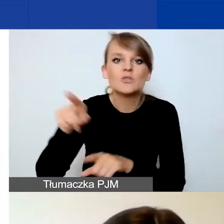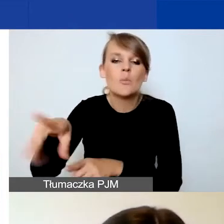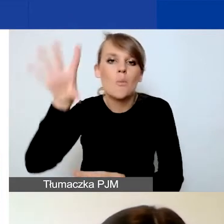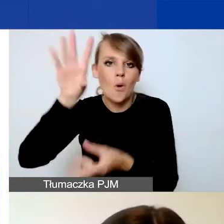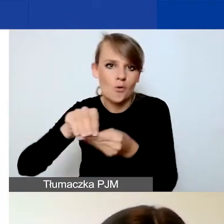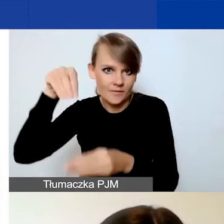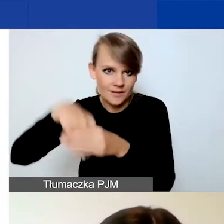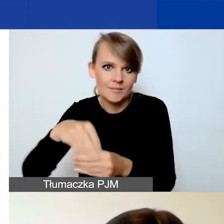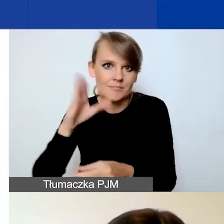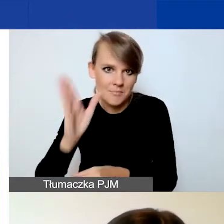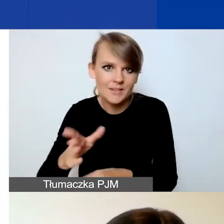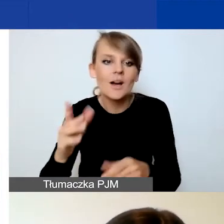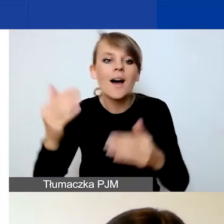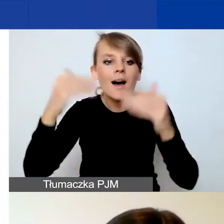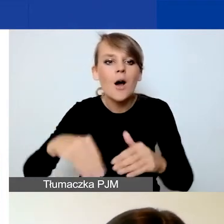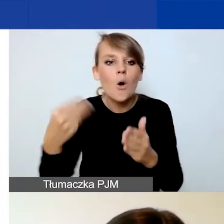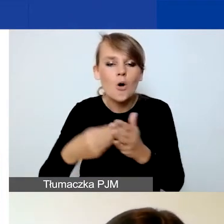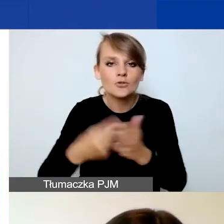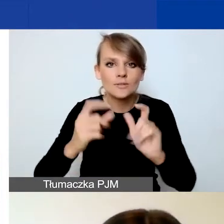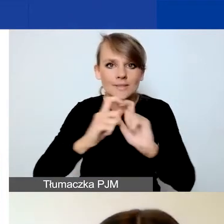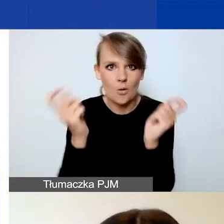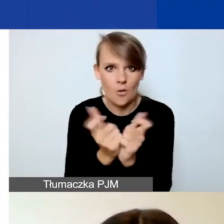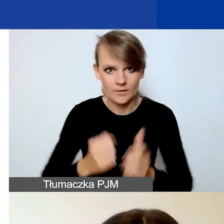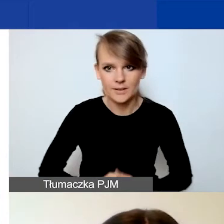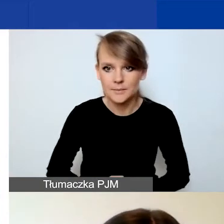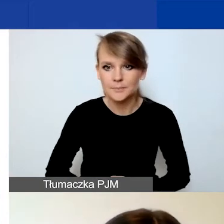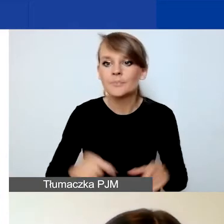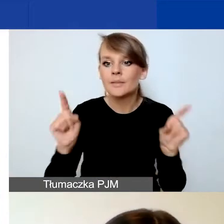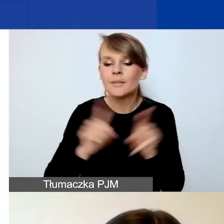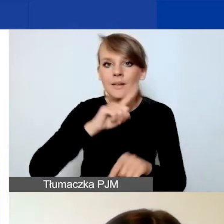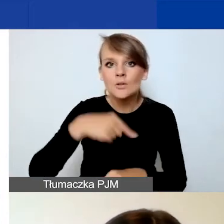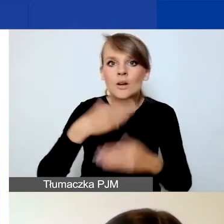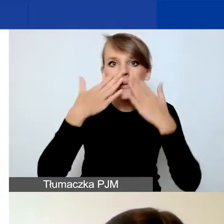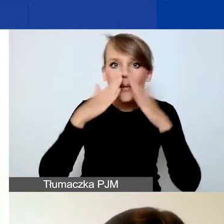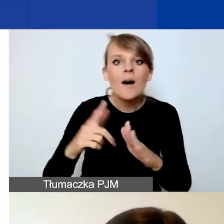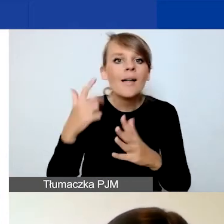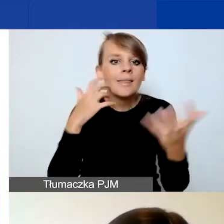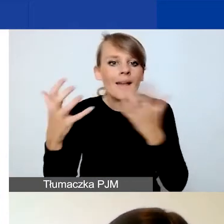i koszt całkowity. Prezentujemy również dane w innym podziale.